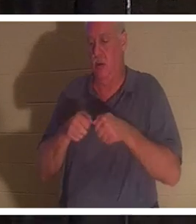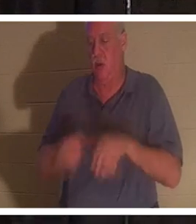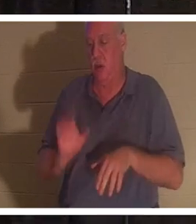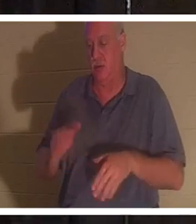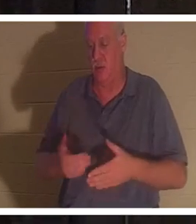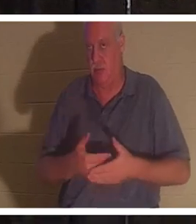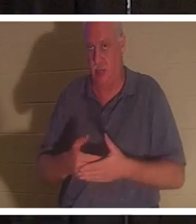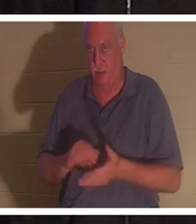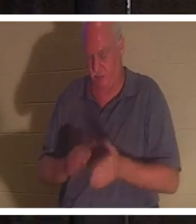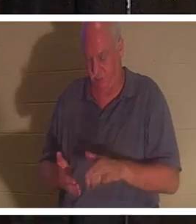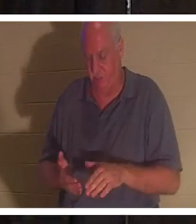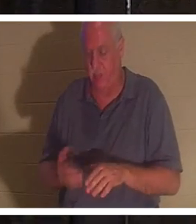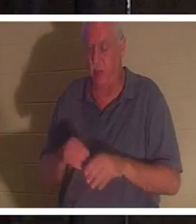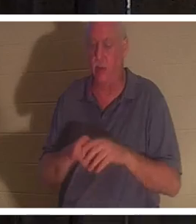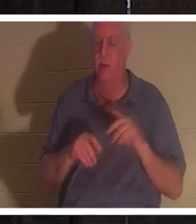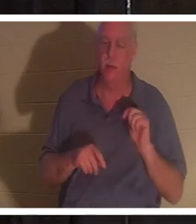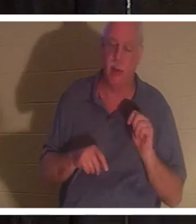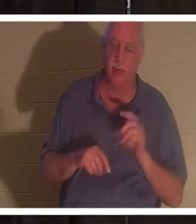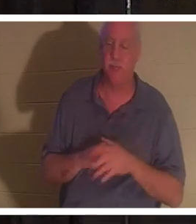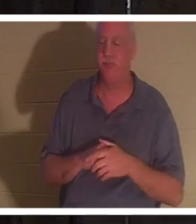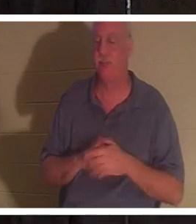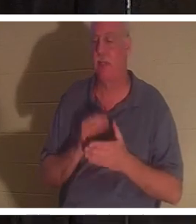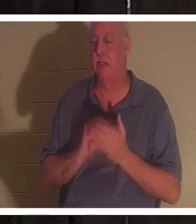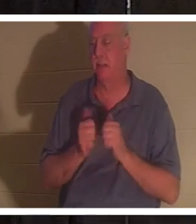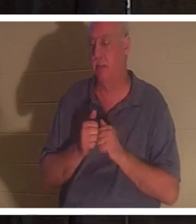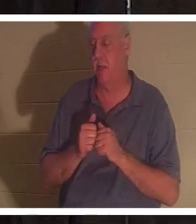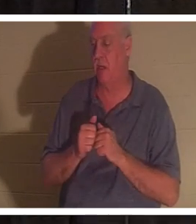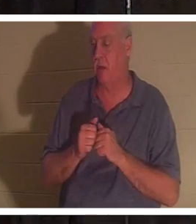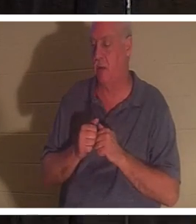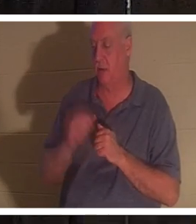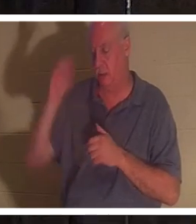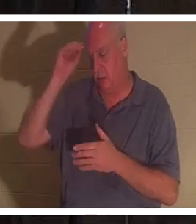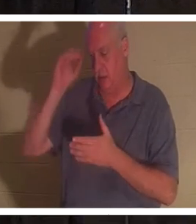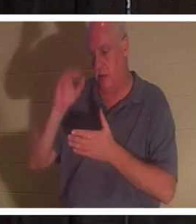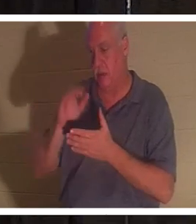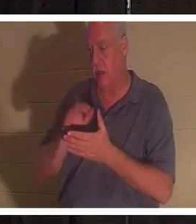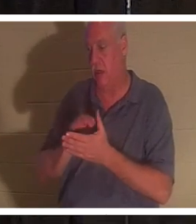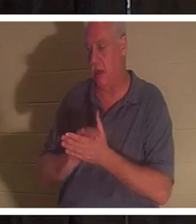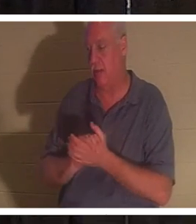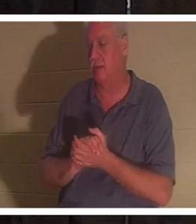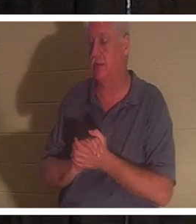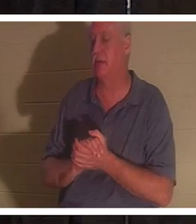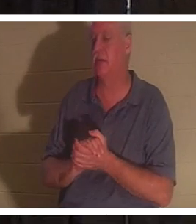était dans la salle de bain, et d'une manière ou d'une autre son mari Bahra... et j'aimerais la voir. Certains d'entre vous ont rencontré mon